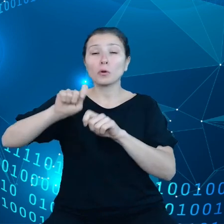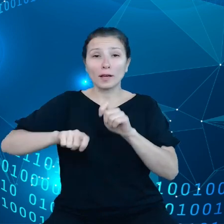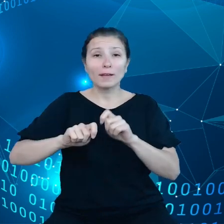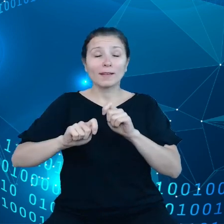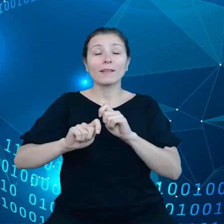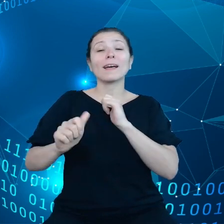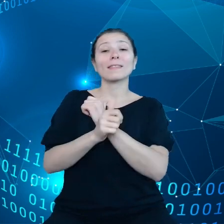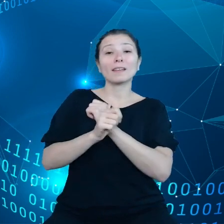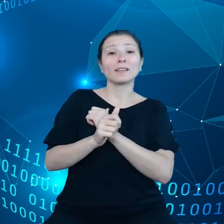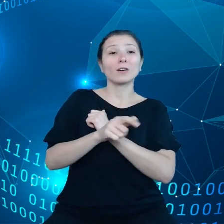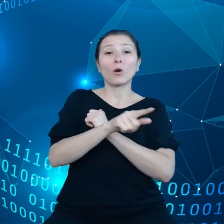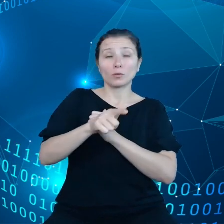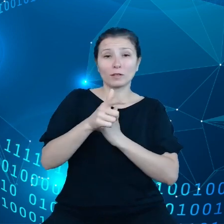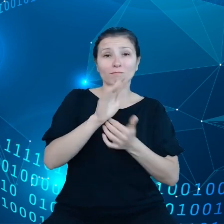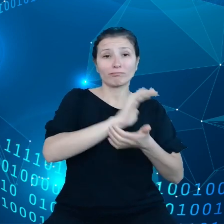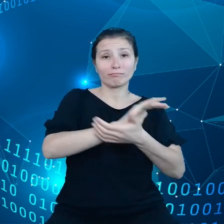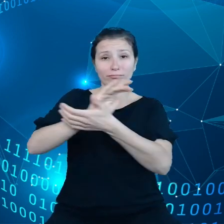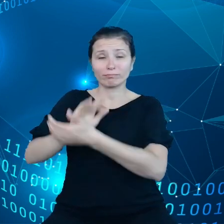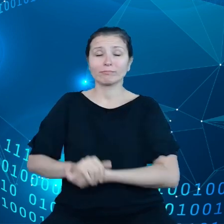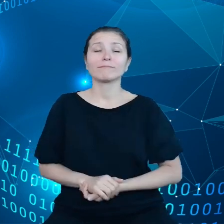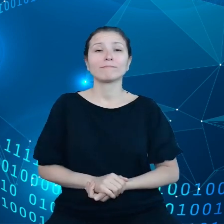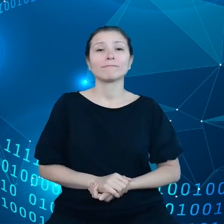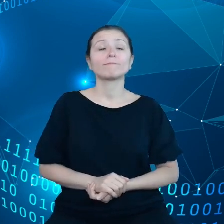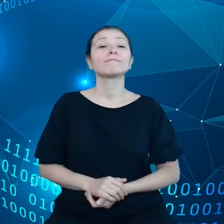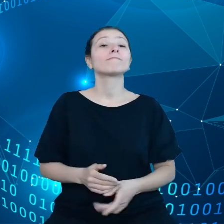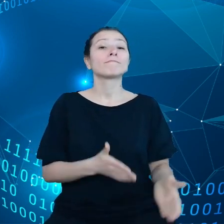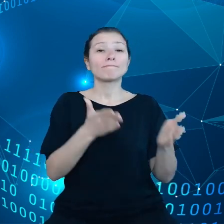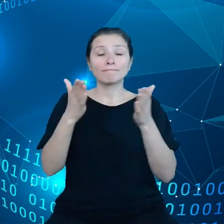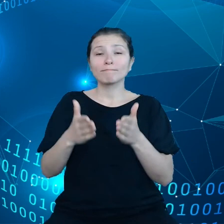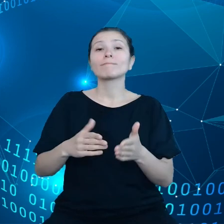Wreszcie administracja publiczna powinna